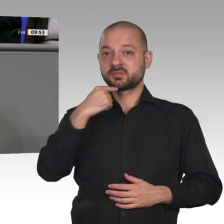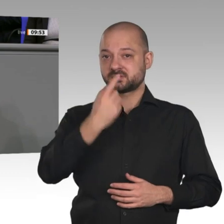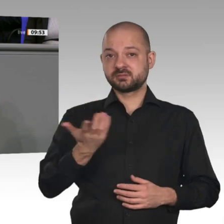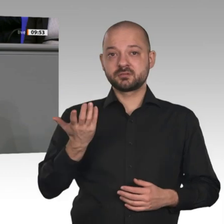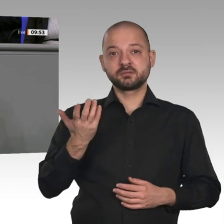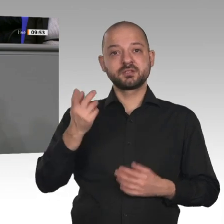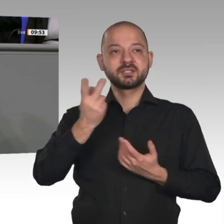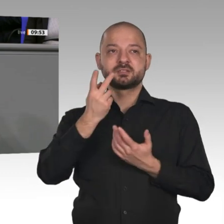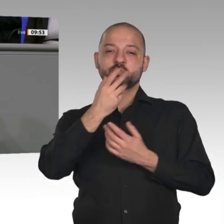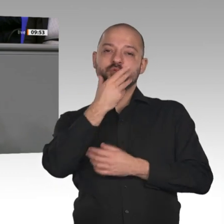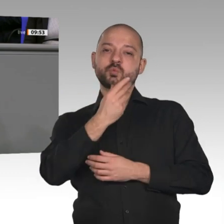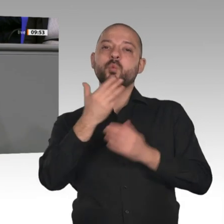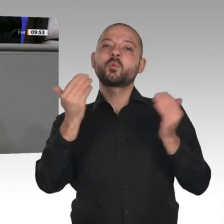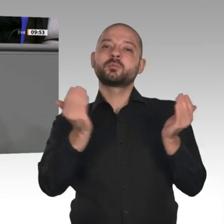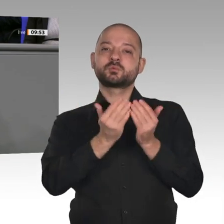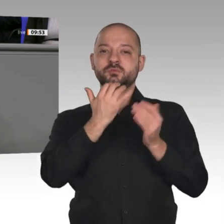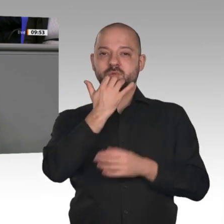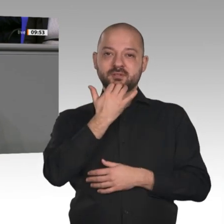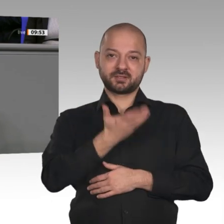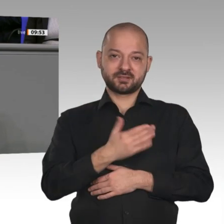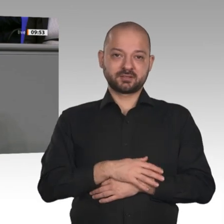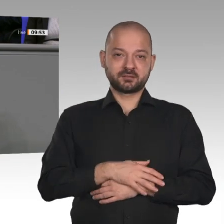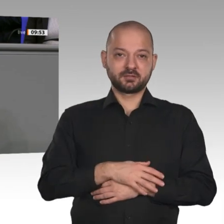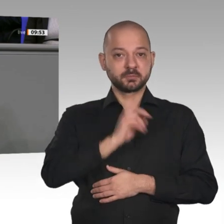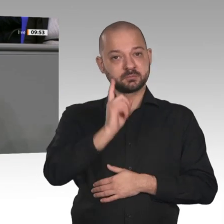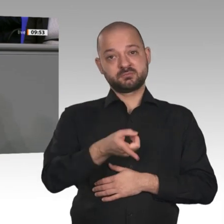Entlastung, die in anderen Ländern schon vorgenommen